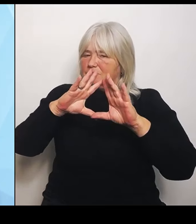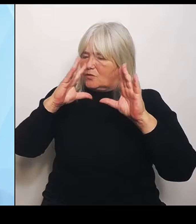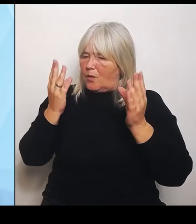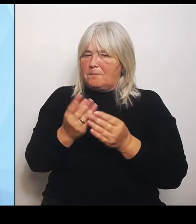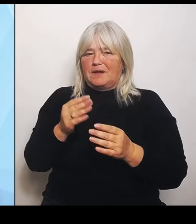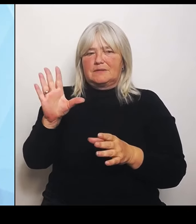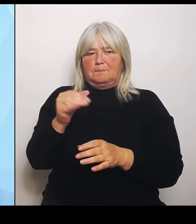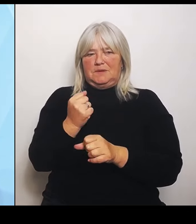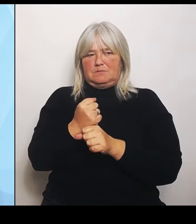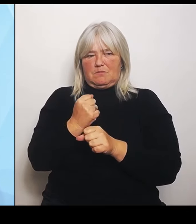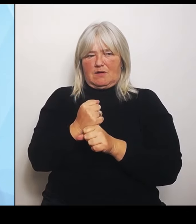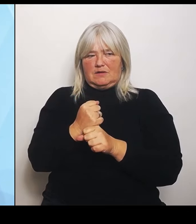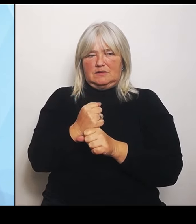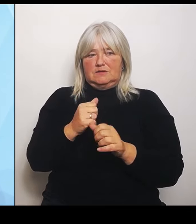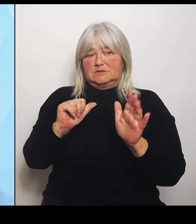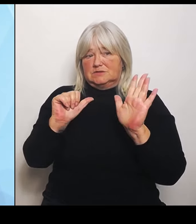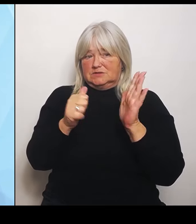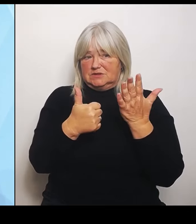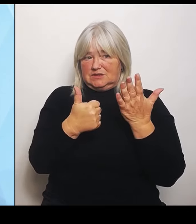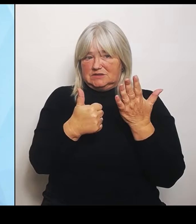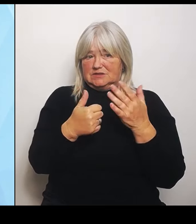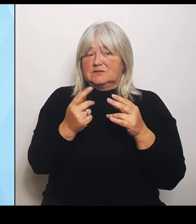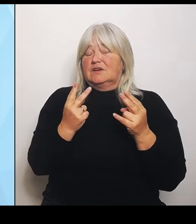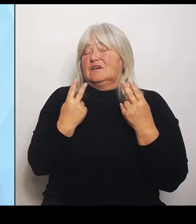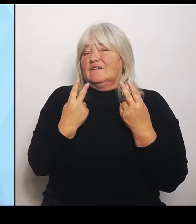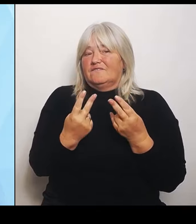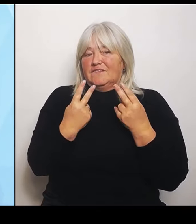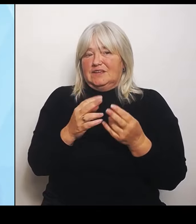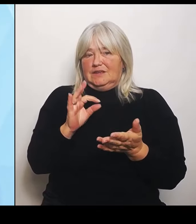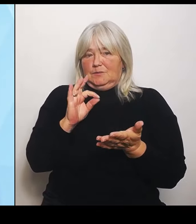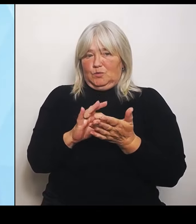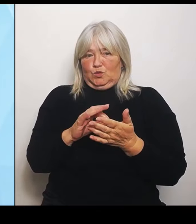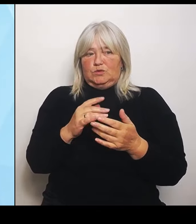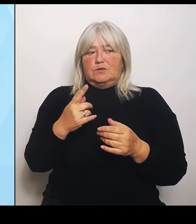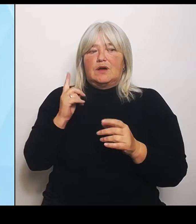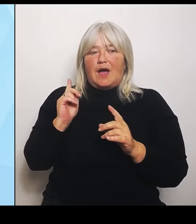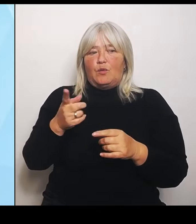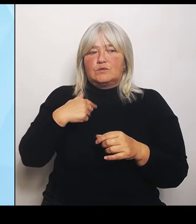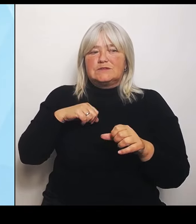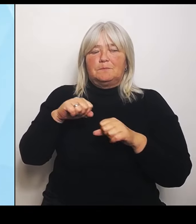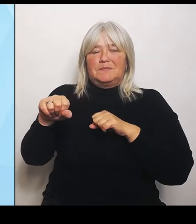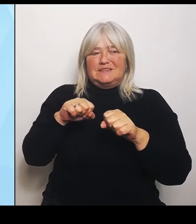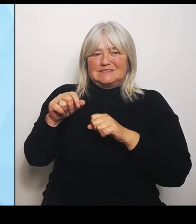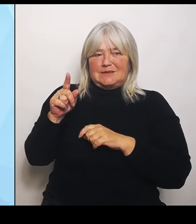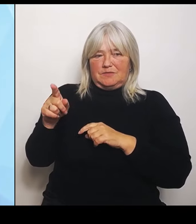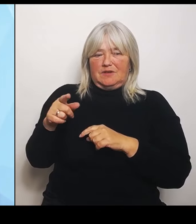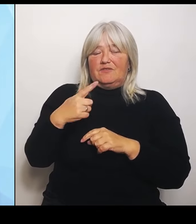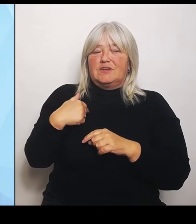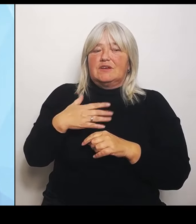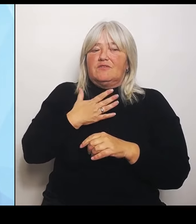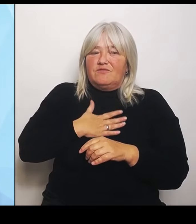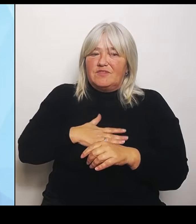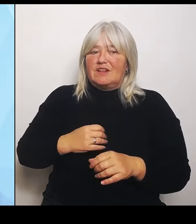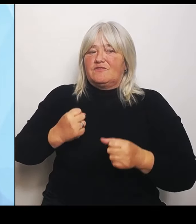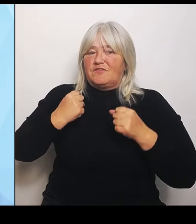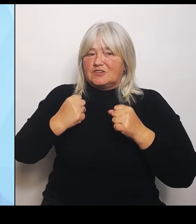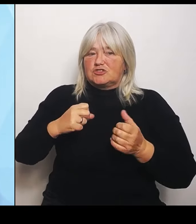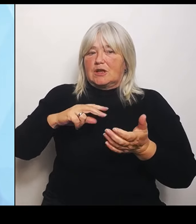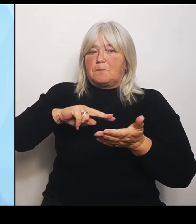ebenso unserem Ministerpräsidenten: Wir wollen eine verstärkte politische Rückendeckung für die Entscheidungsträger vor Ort.